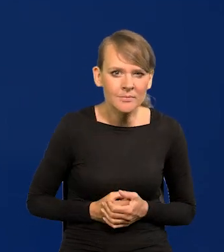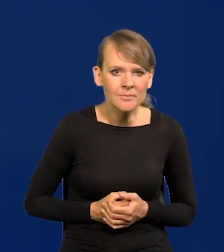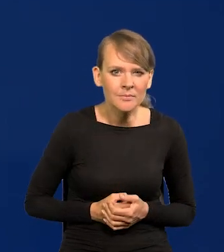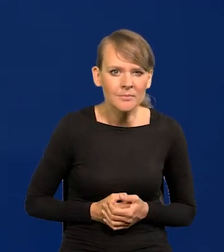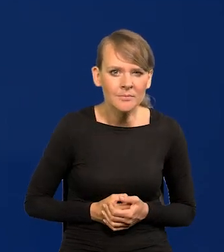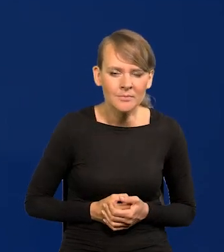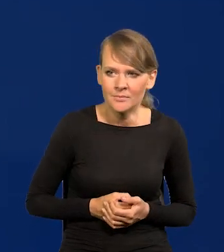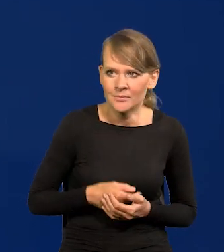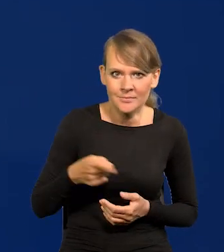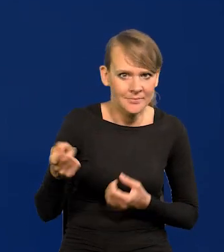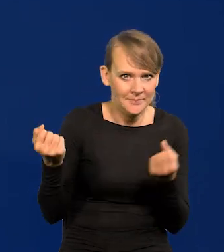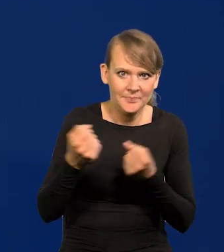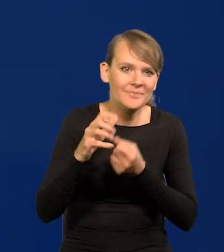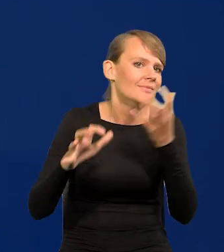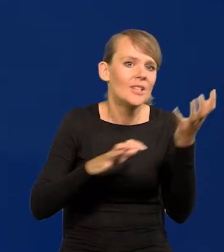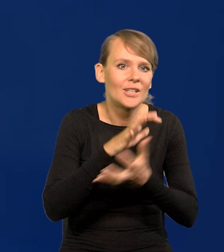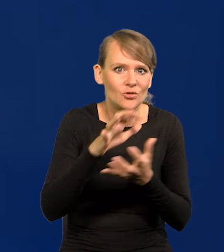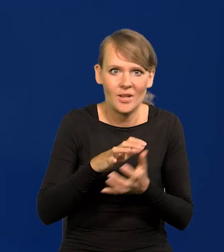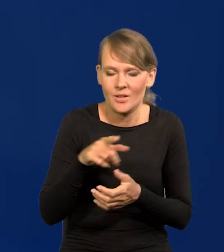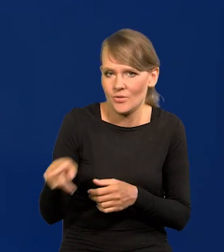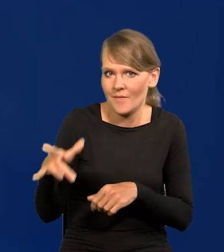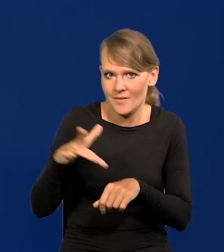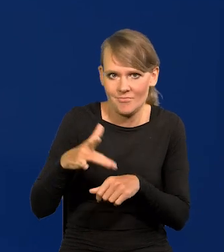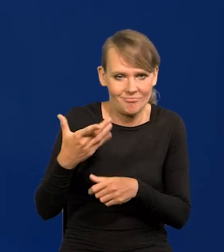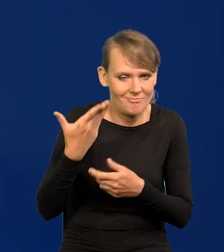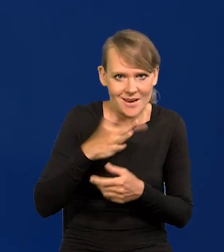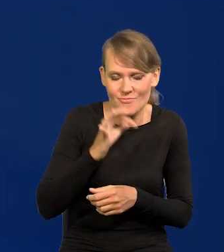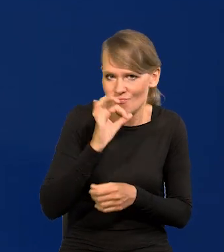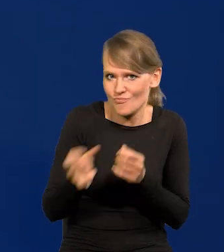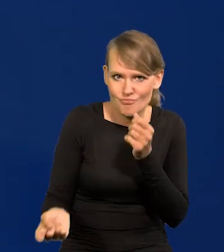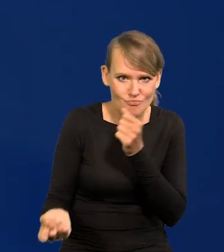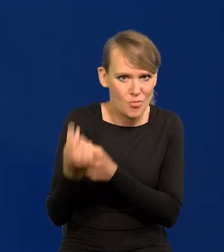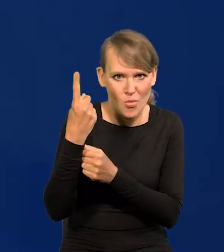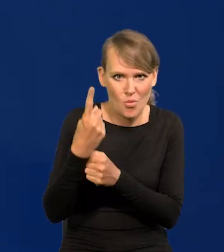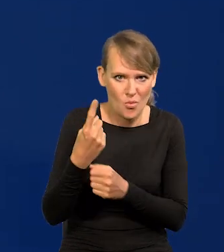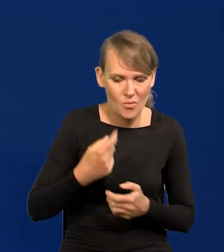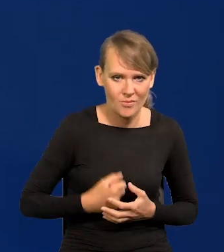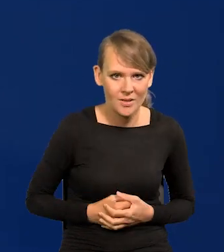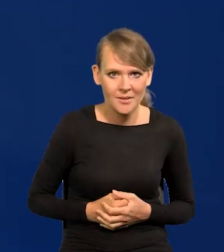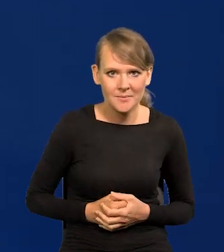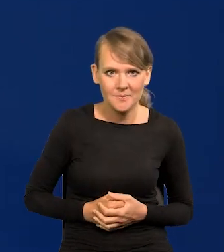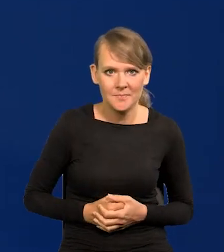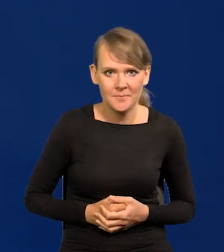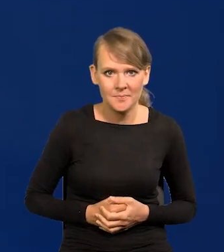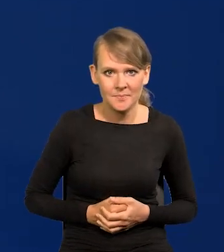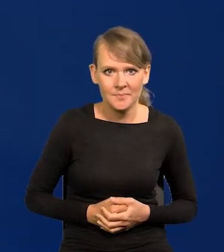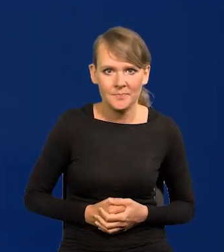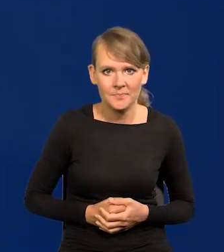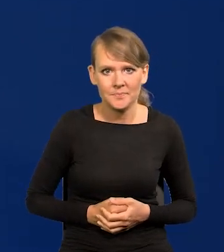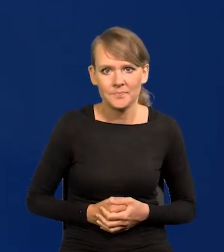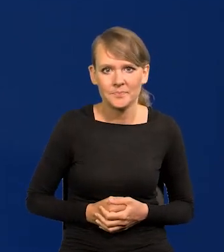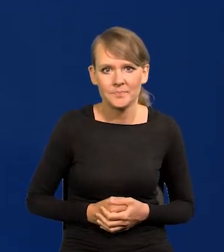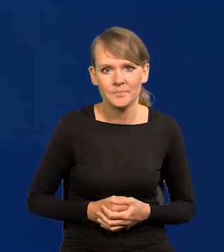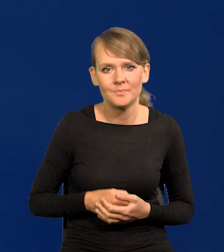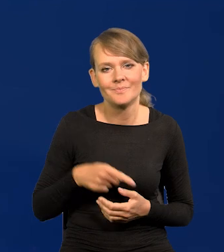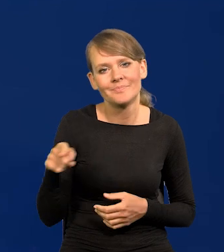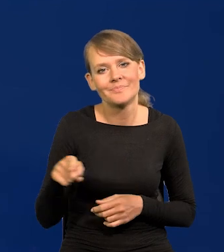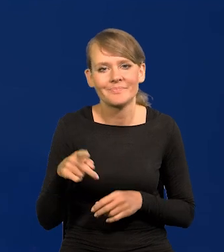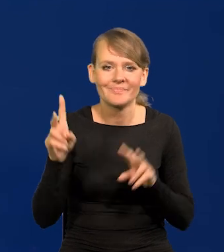To jest jeden z najwyższych wskaźników na świecie. Rzadko się takie zdarzają. To jest taki, jak w cudzysłowie mówimy ekonomiści, koreański wskaźnik.